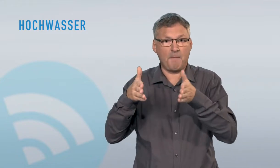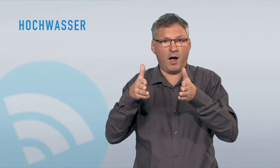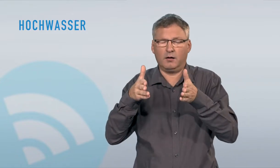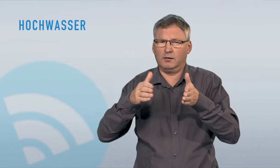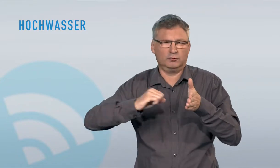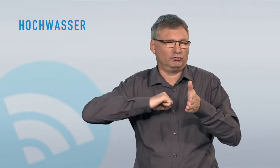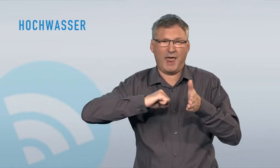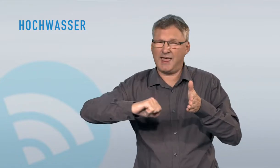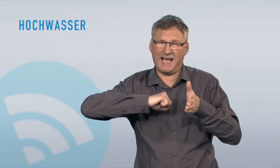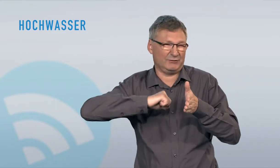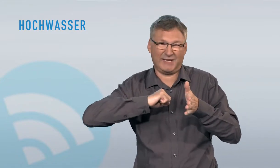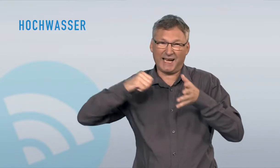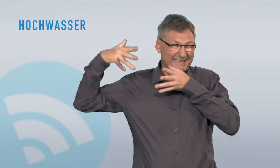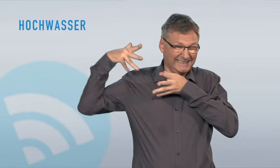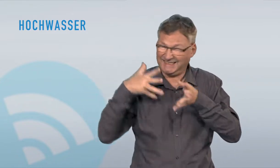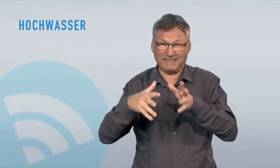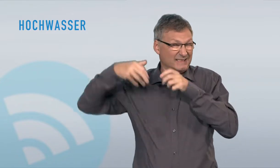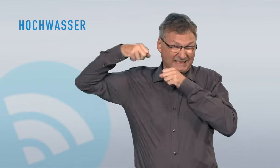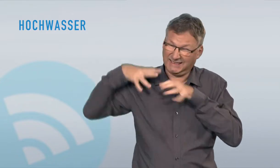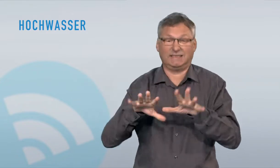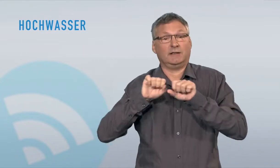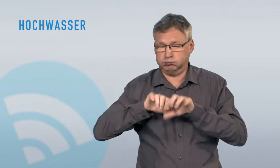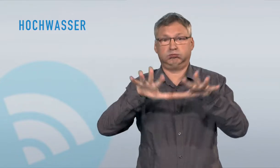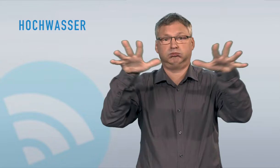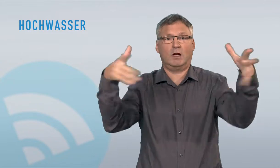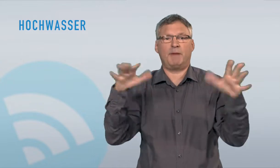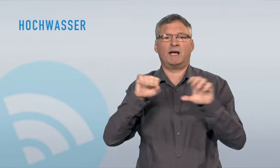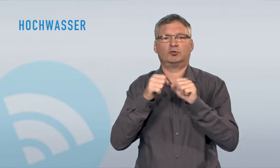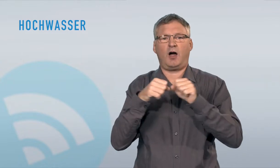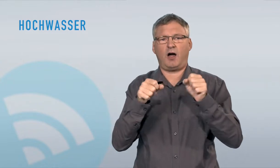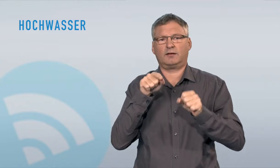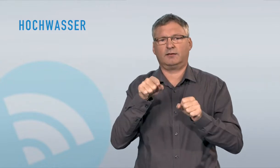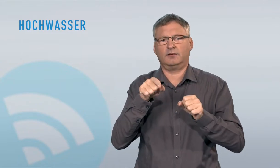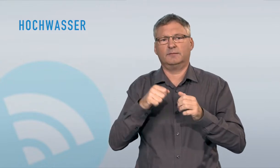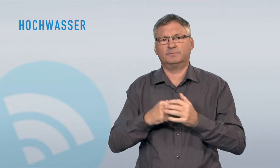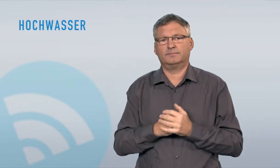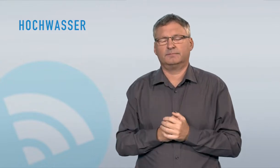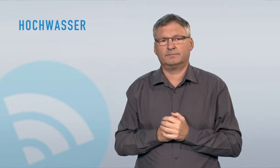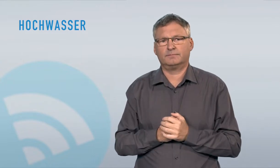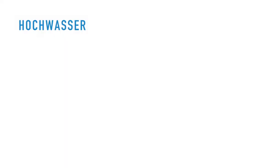weniger direkte Zerstörungskraft als Bachaustritte. Diese weisen meist sehr hohe Fliessgeschwindigkeiten auf und können so in kürzester Zeit enormen Schaden anrichten.